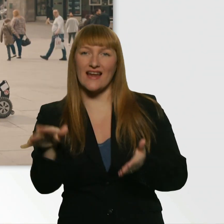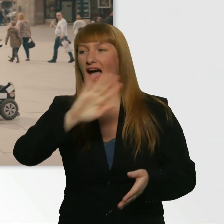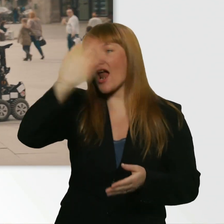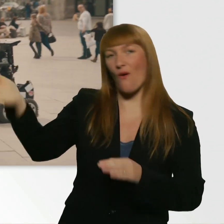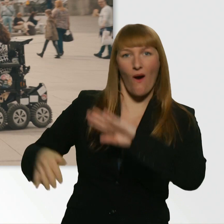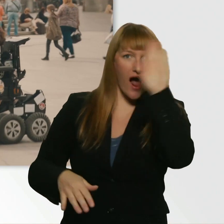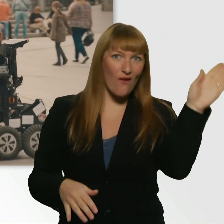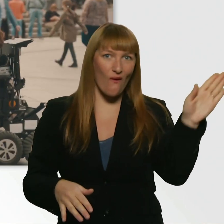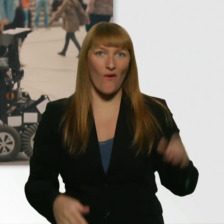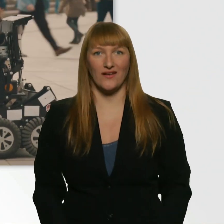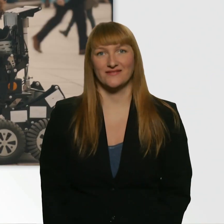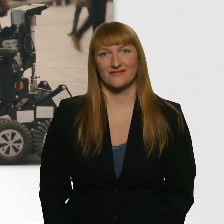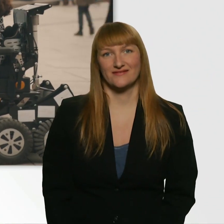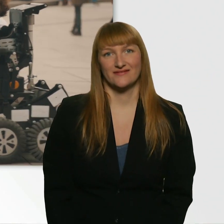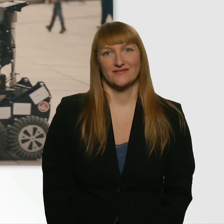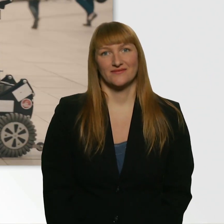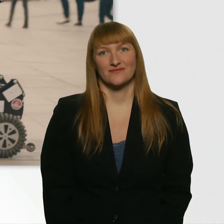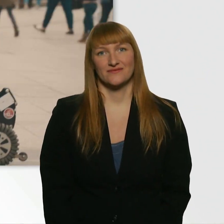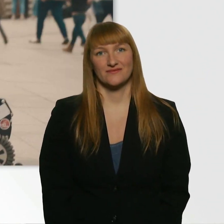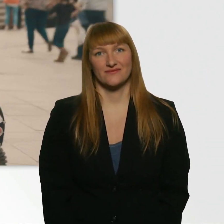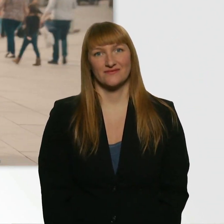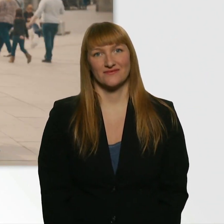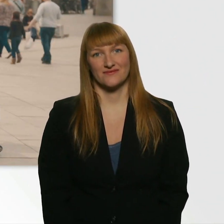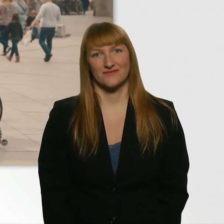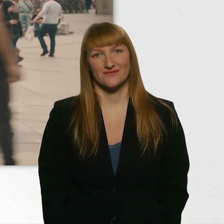Drehen wir uns mal um. - Eins, 2. So.